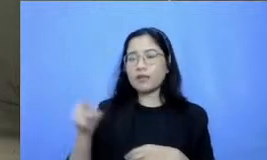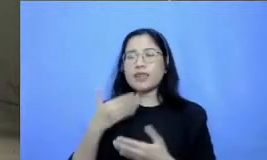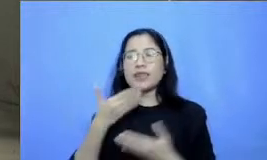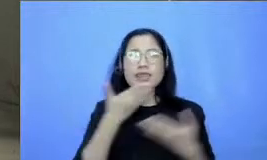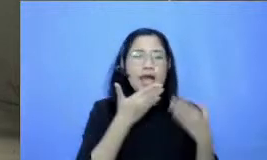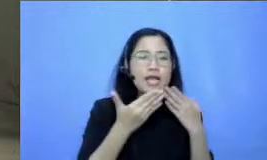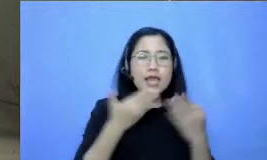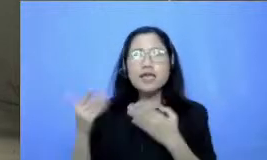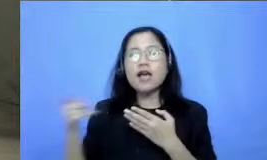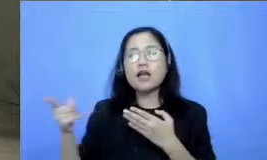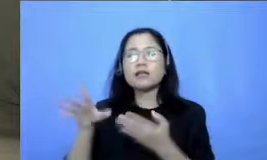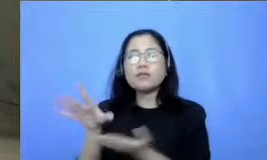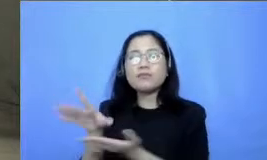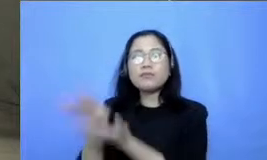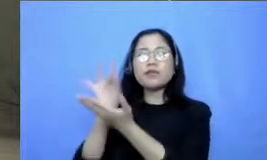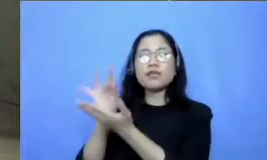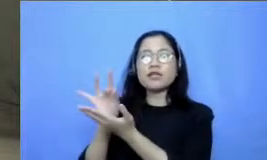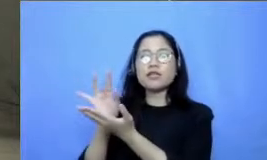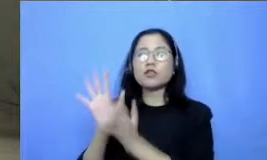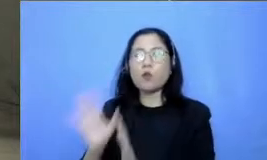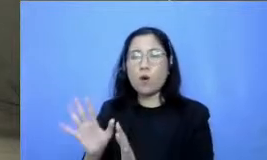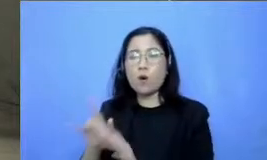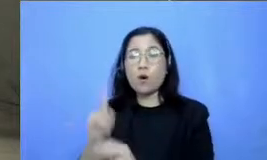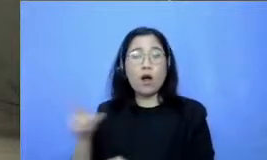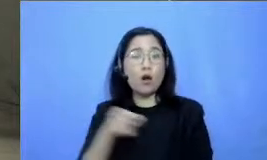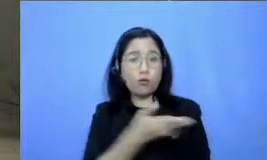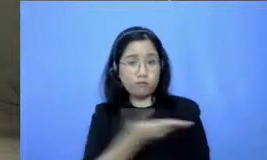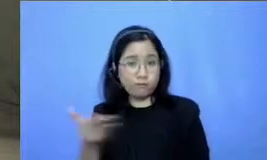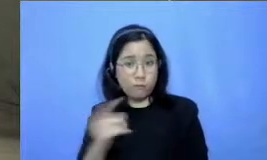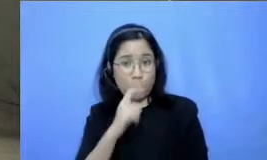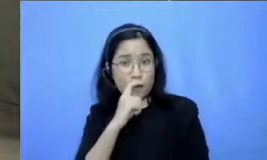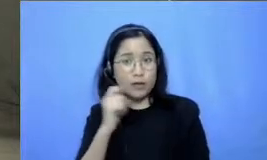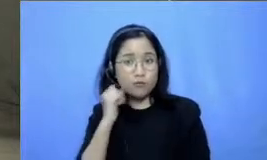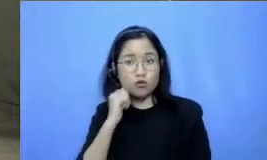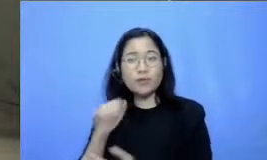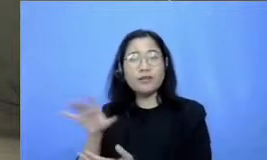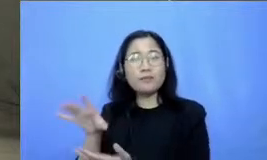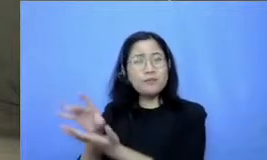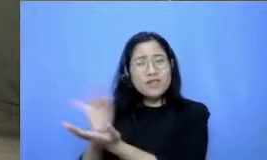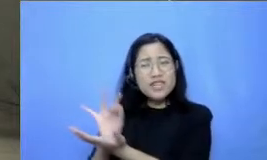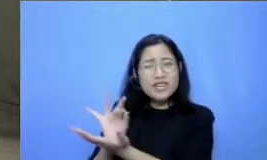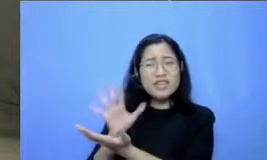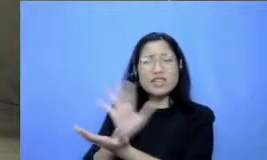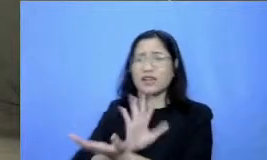jangan khawatir Jika Bapak dan Ibu pertanyaannya tidak masuk dalam webinar kali ini nanti Bapak